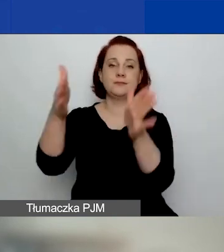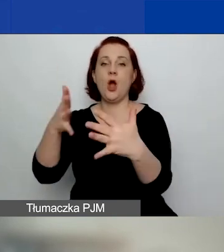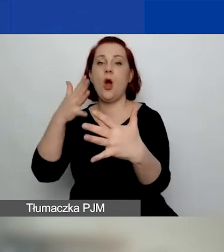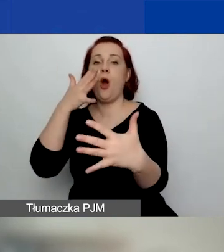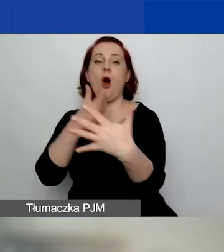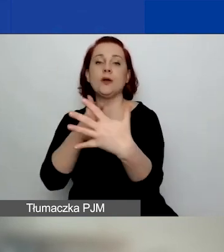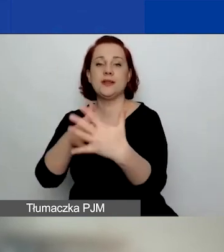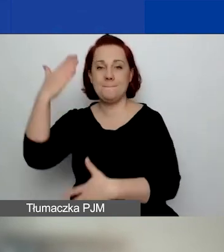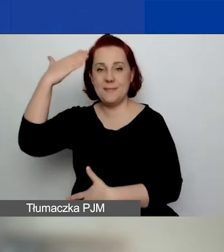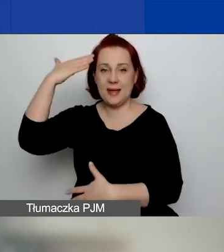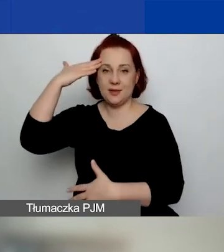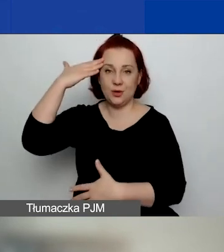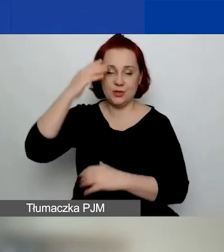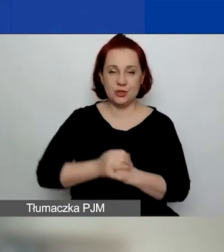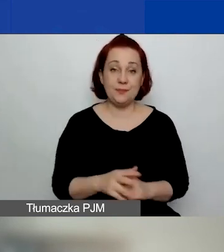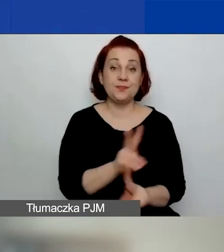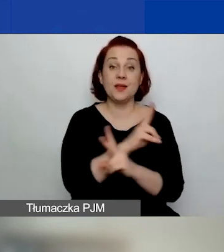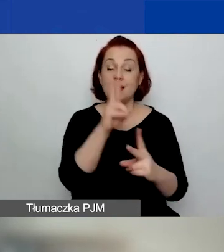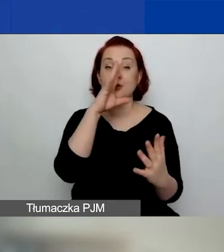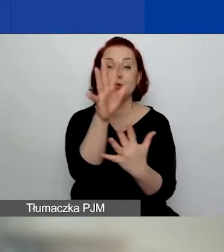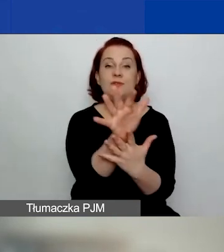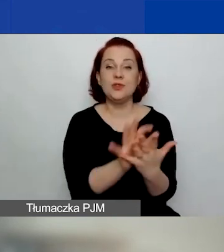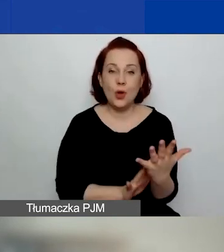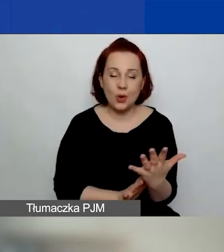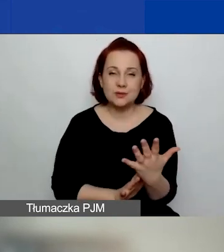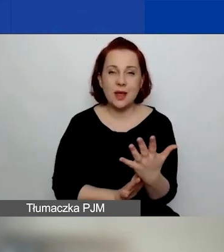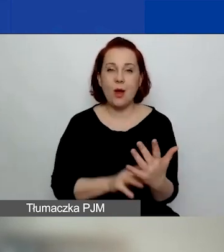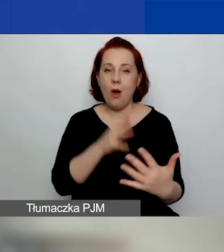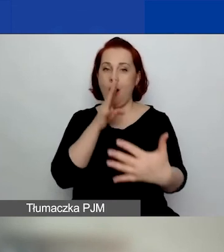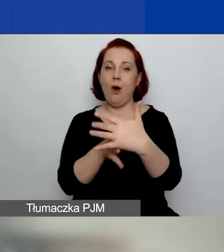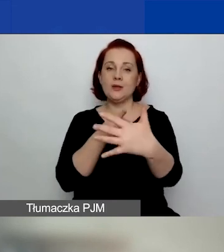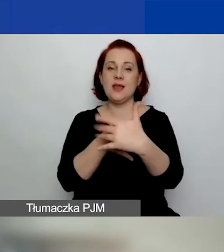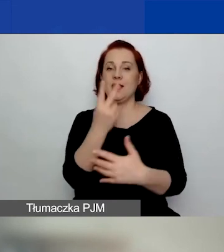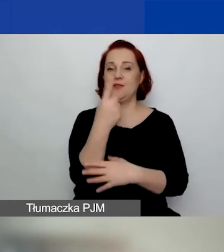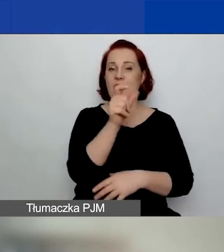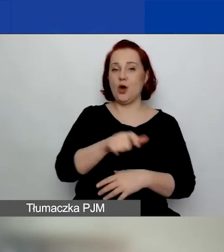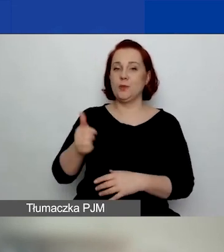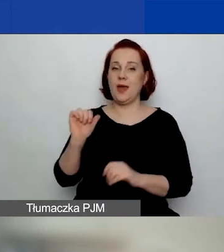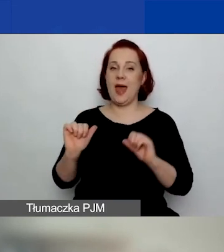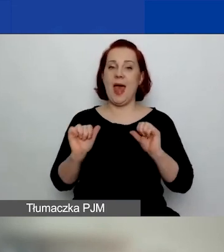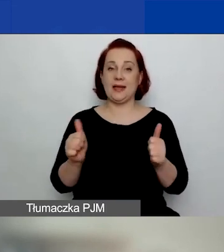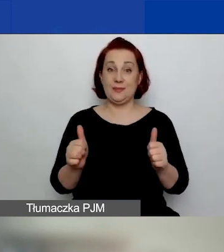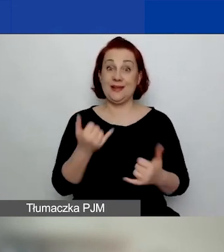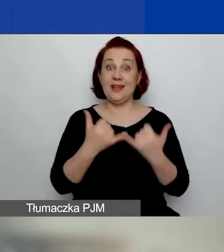Najpierw każdy wniosek ocenia dwóch ekspertów. Jeżeli są duże różnice w ocenie, to trzeci.